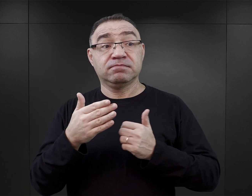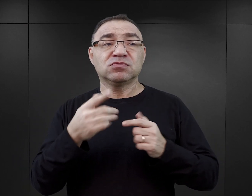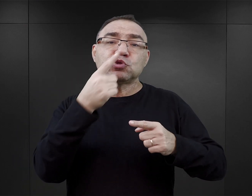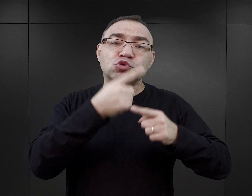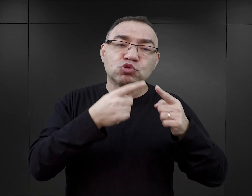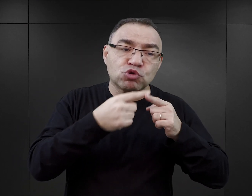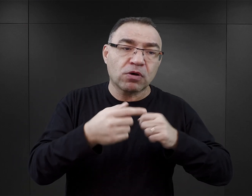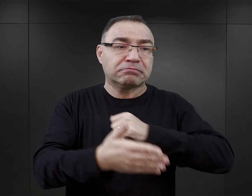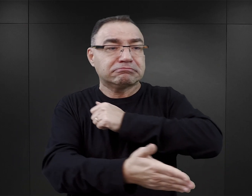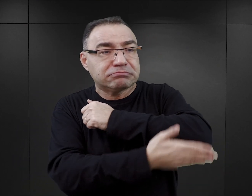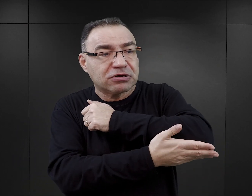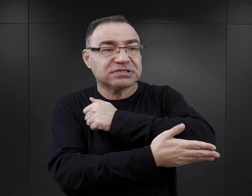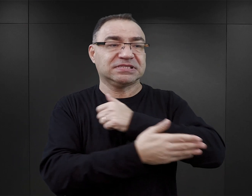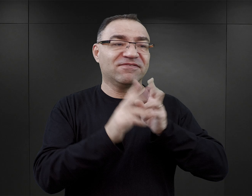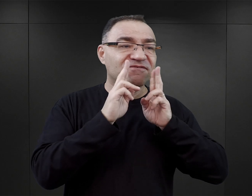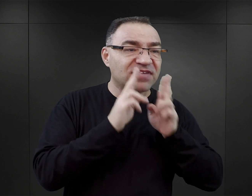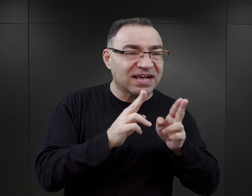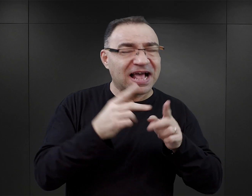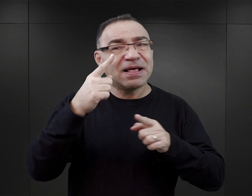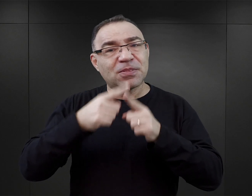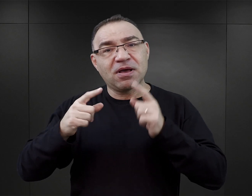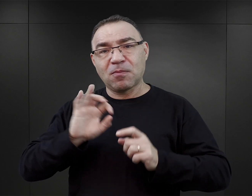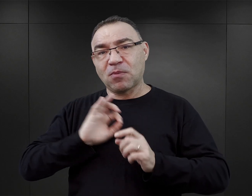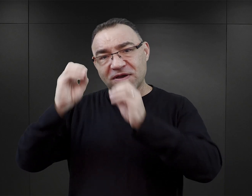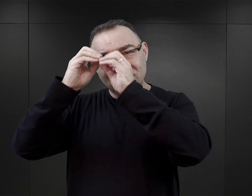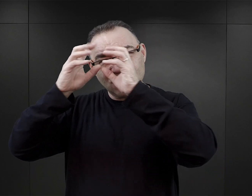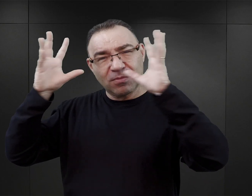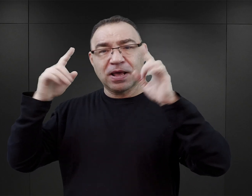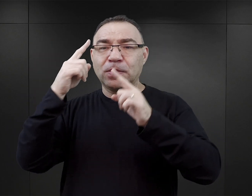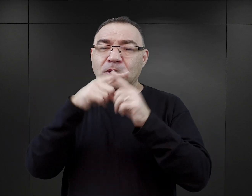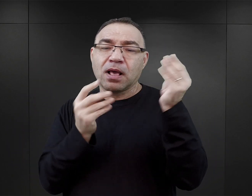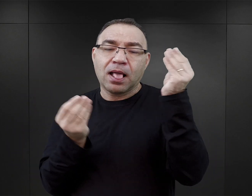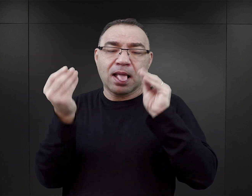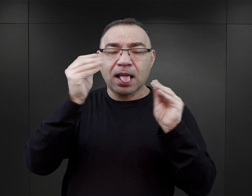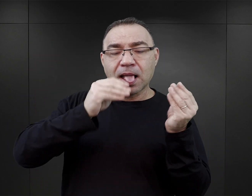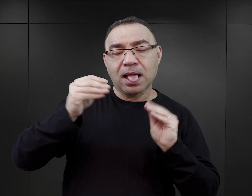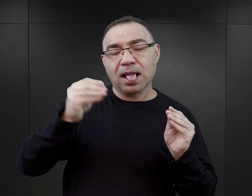są pewnym wyobrażeniem autora, które jest ubrane w realia tamtej epoki?